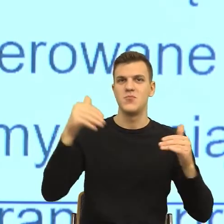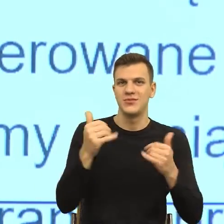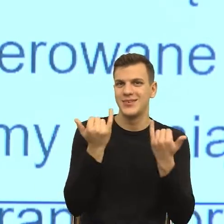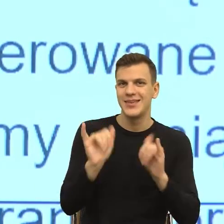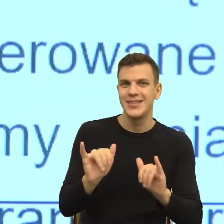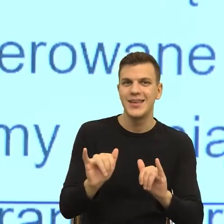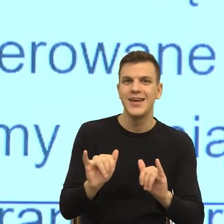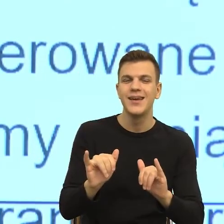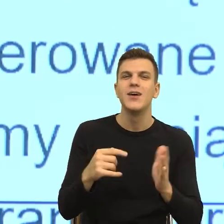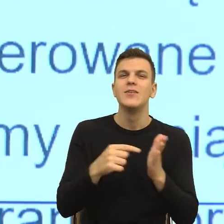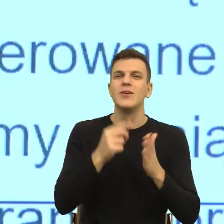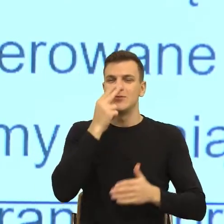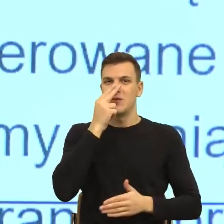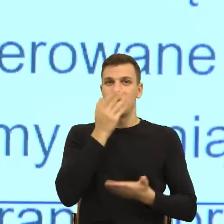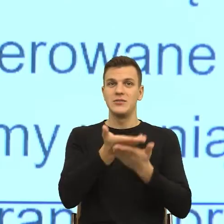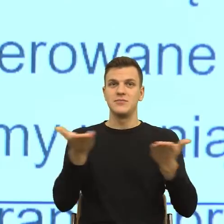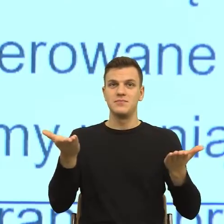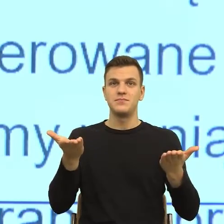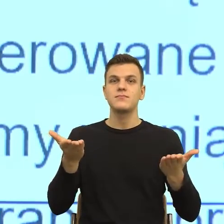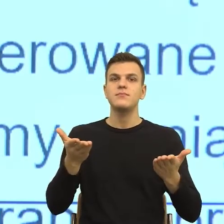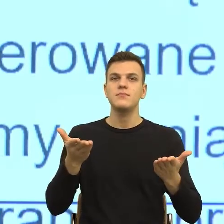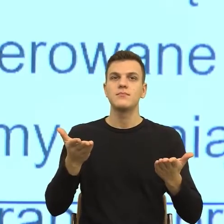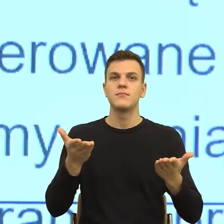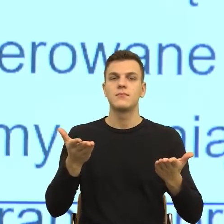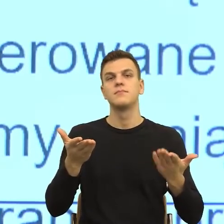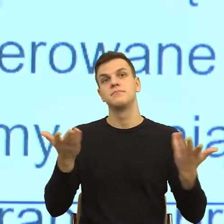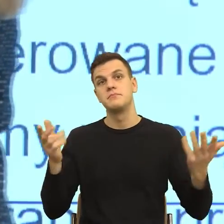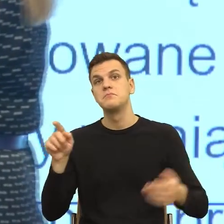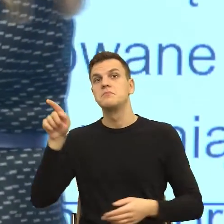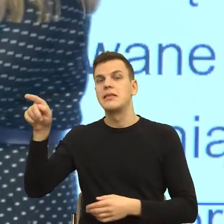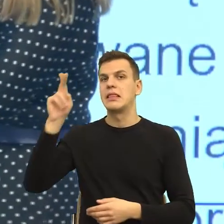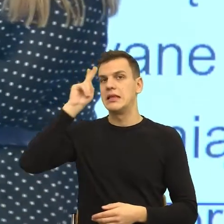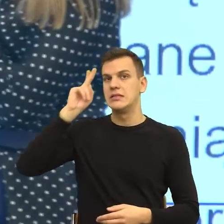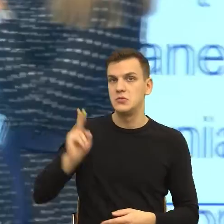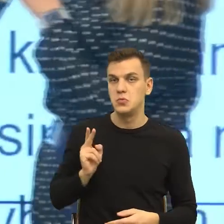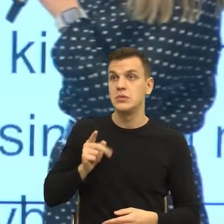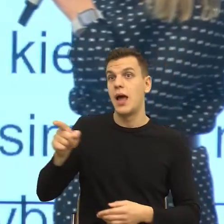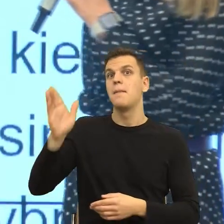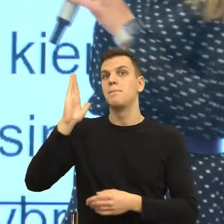konstrukcja sceny, na której jakiś organ przesyła czy prześle moje informacje, czyli ja znowu muszę sobie